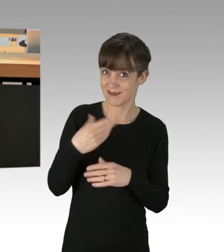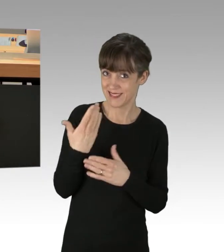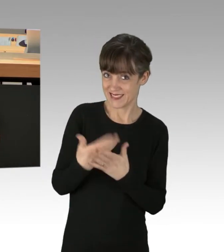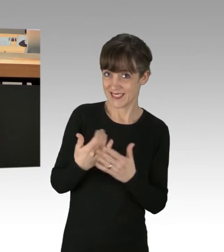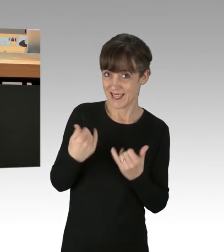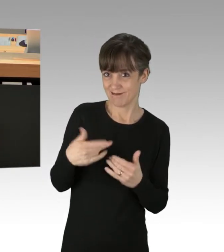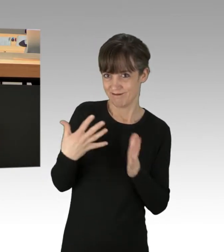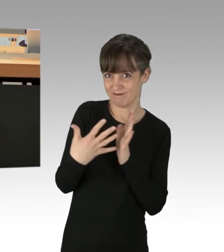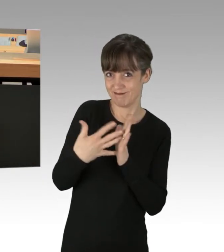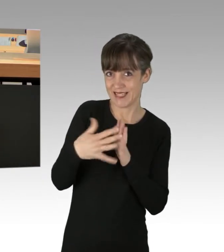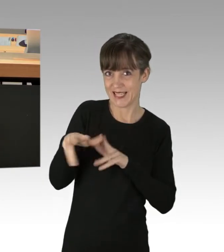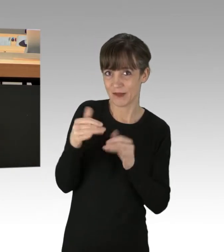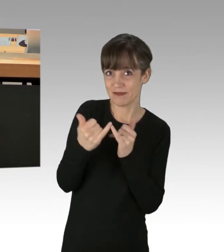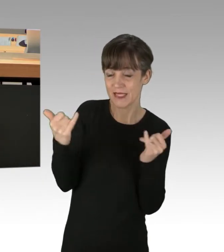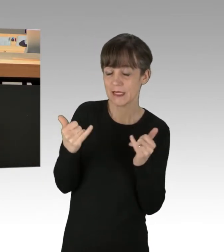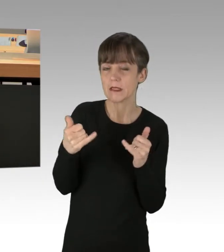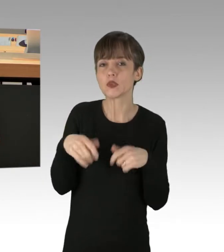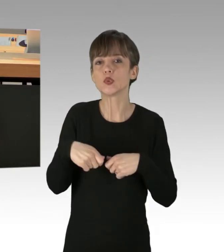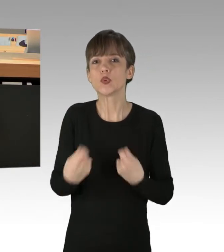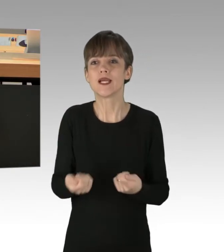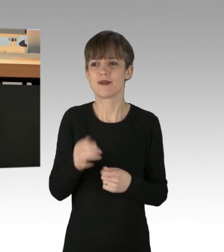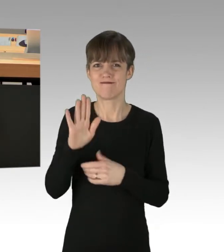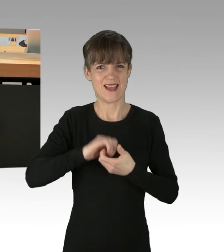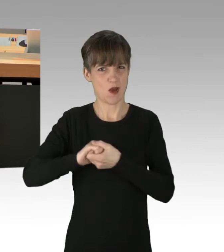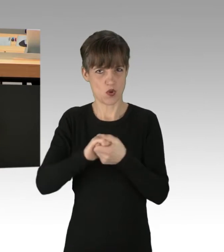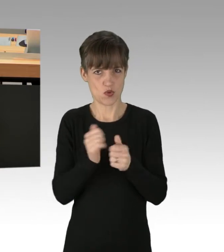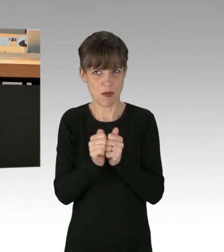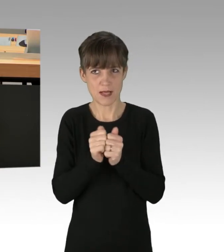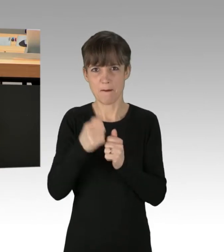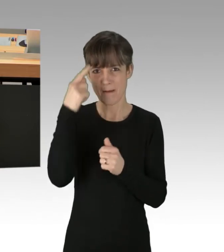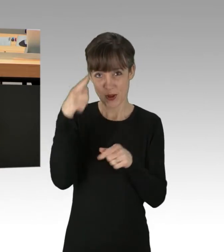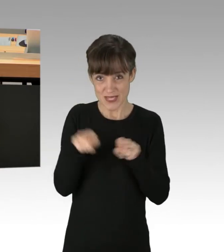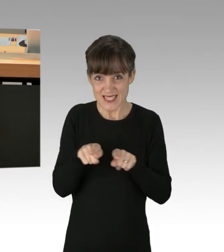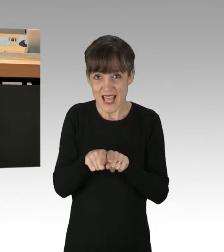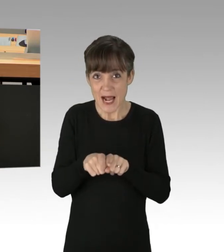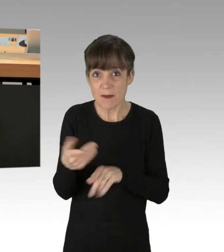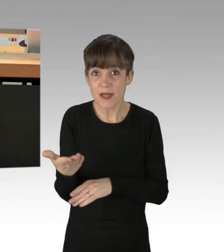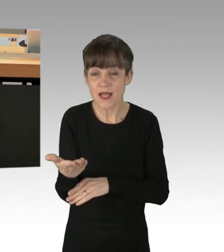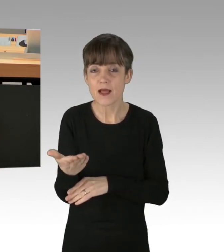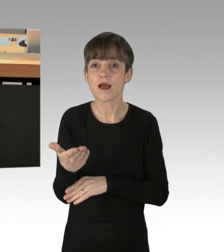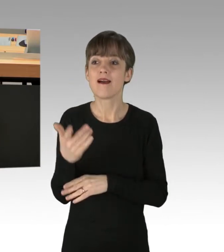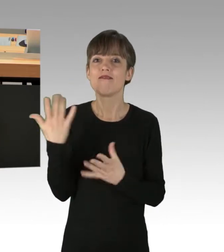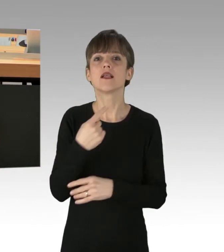denn ich bin mir bei Ihren Koalitionspartnern nicht sicher, ob diese das genauso sehen. Sie müssen Ihren Worten auch Taten folgen lassen.